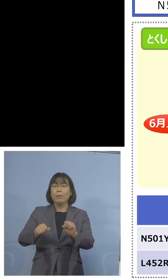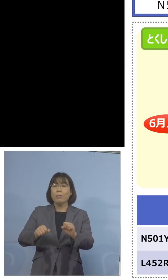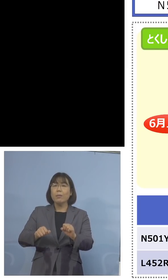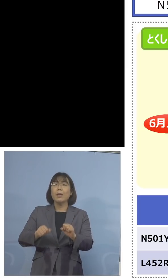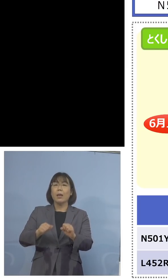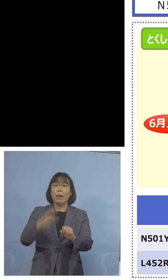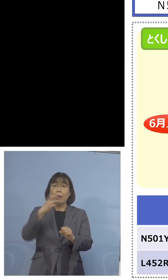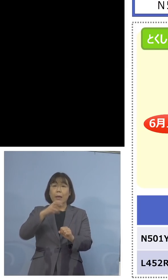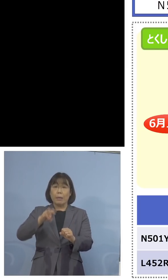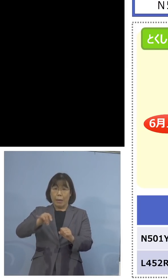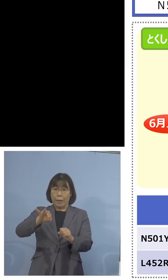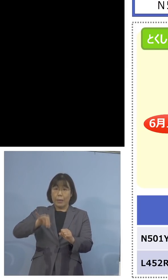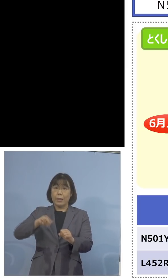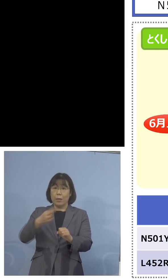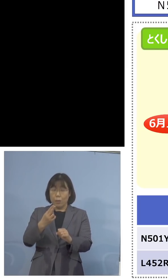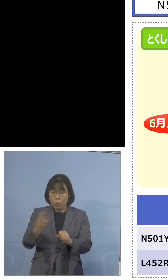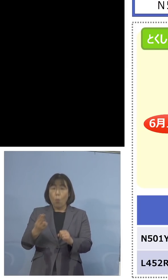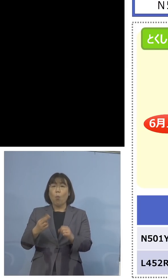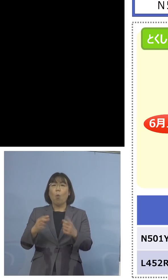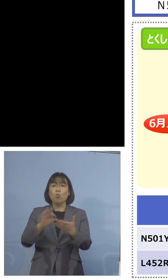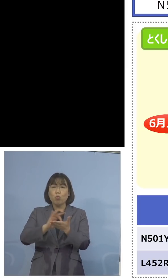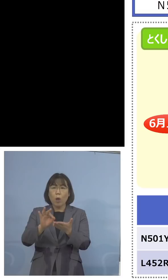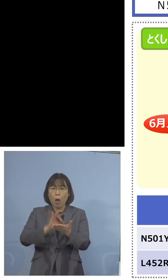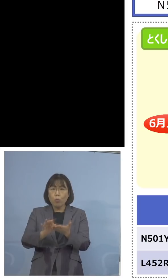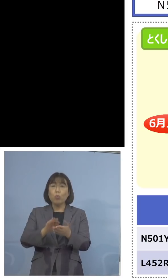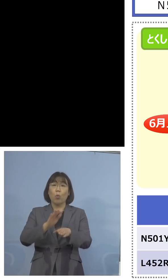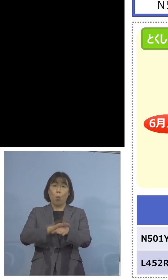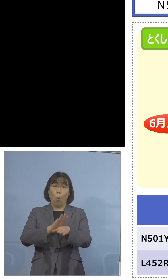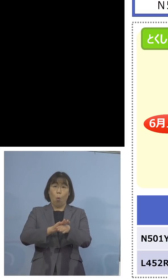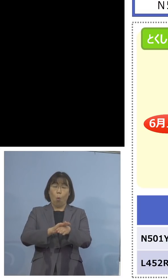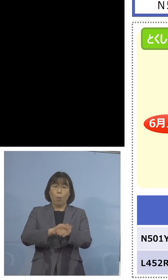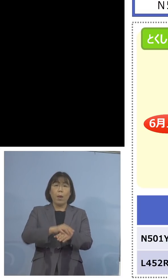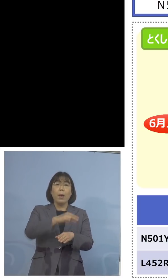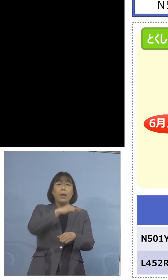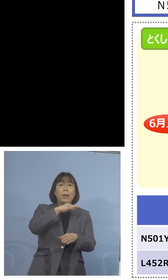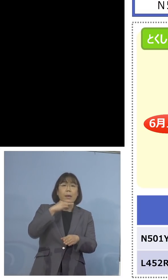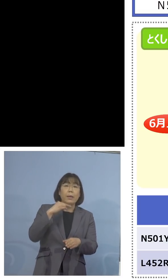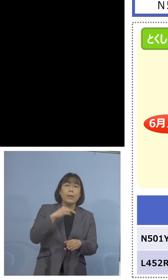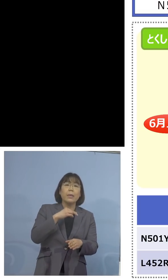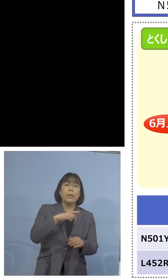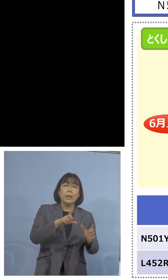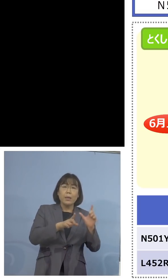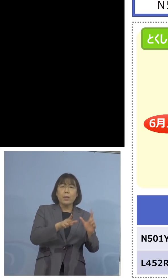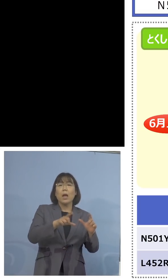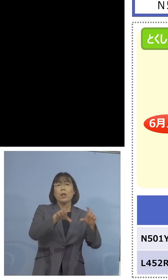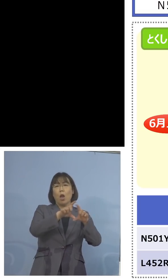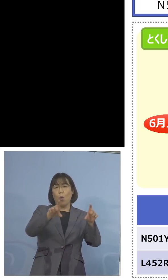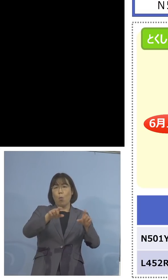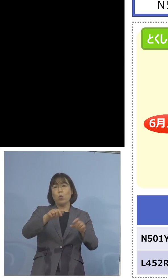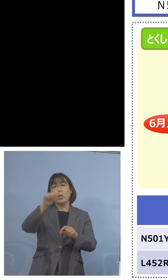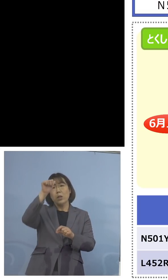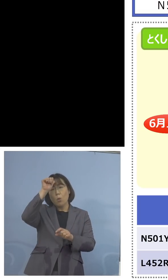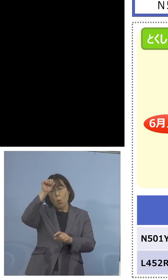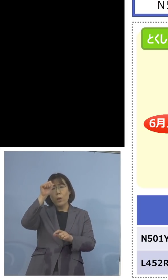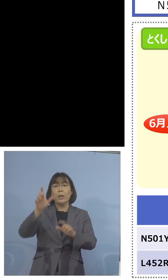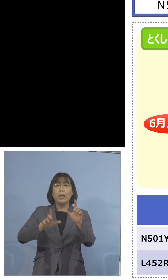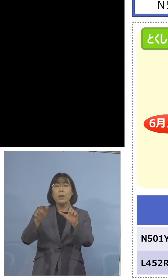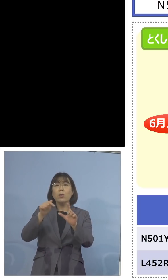こうした形で英国株はもちろんのこと インド株への備え、先取りを